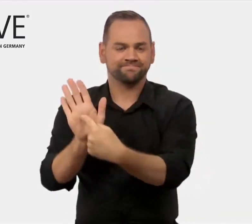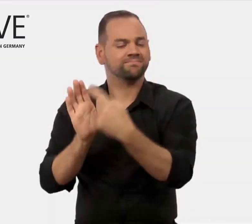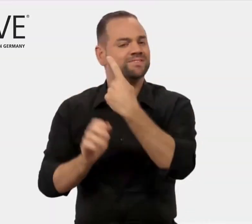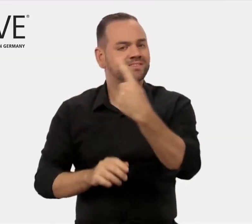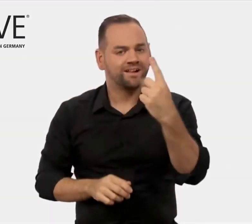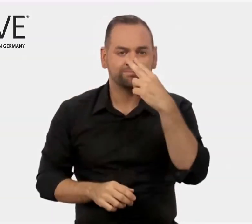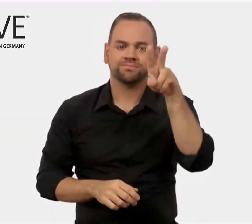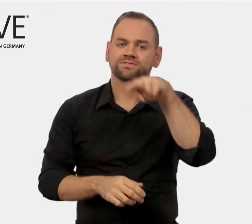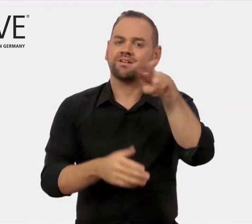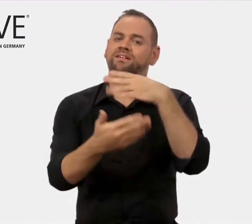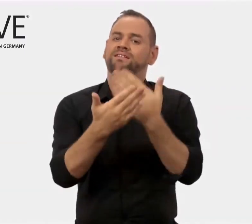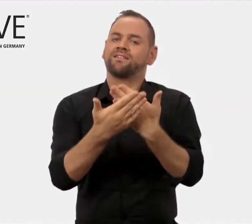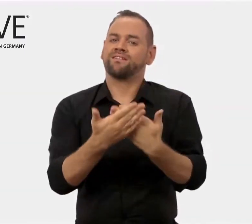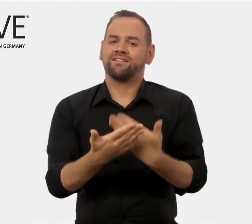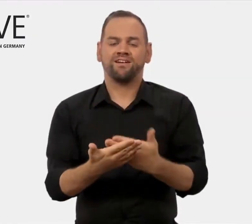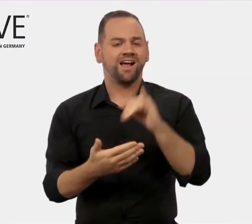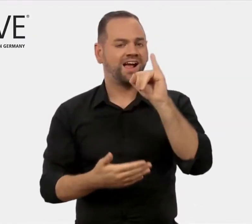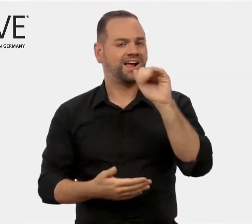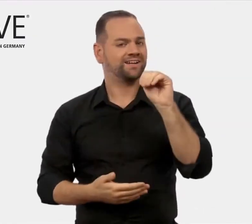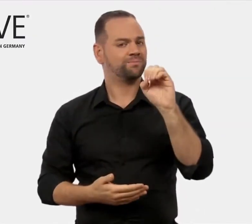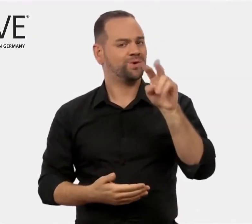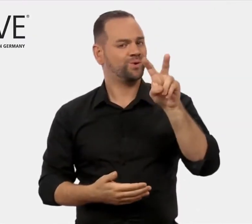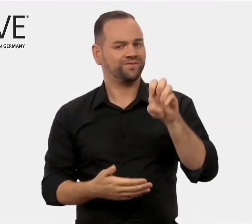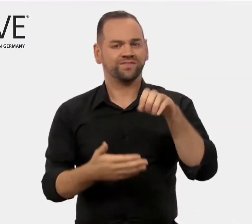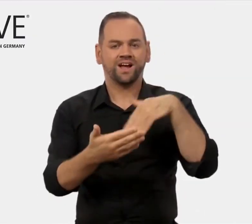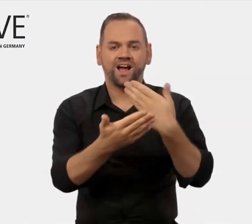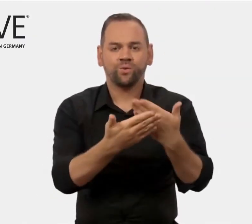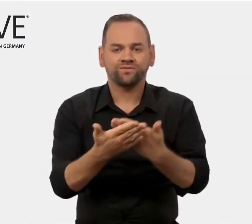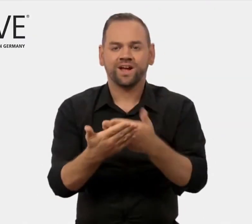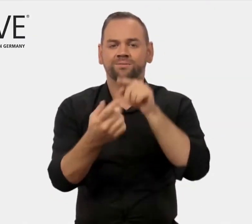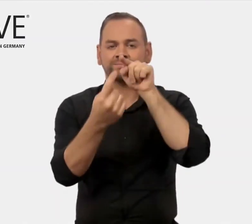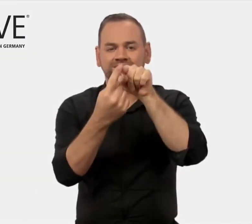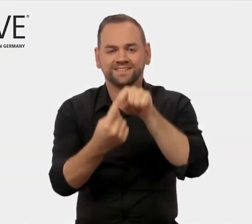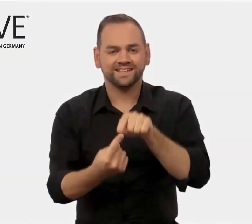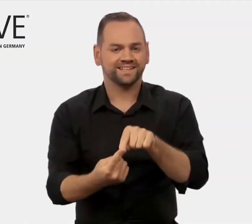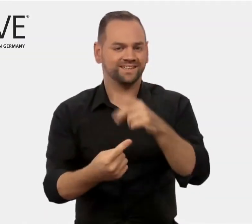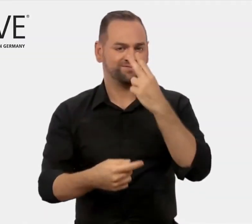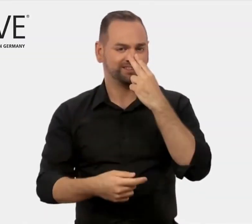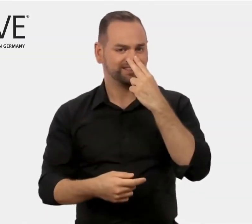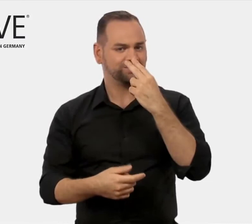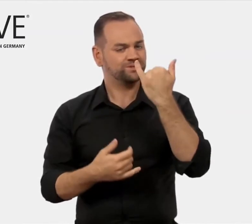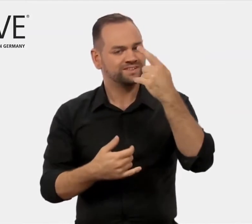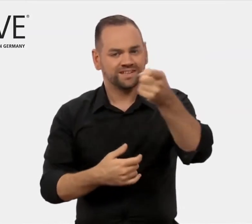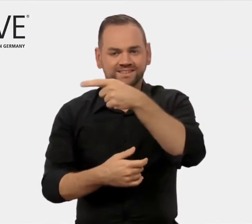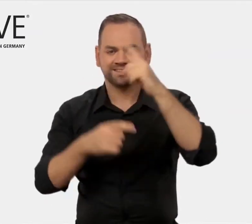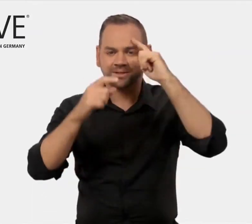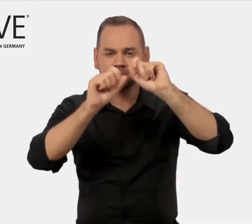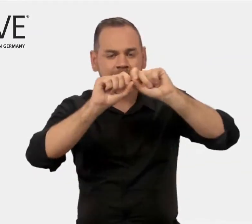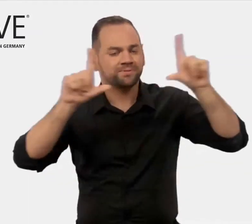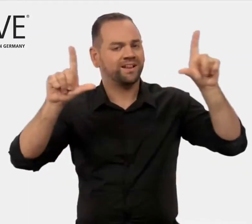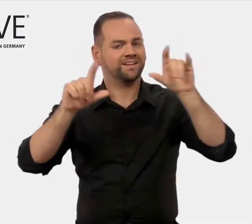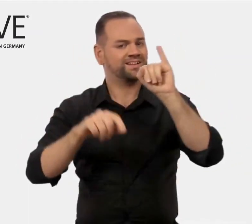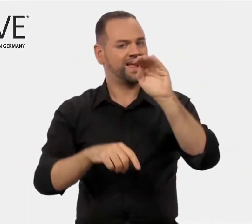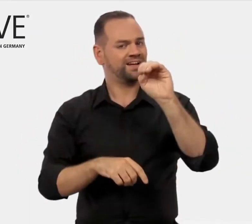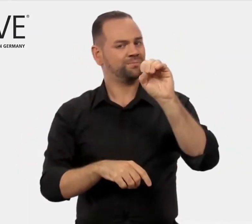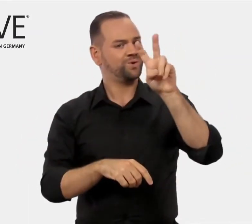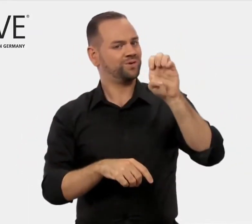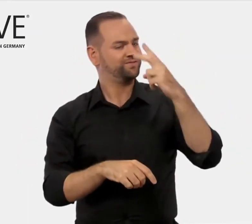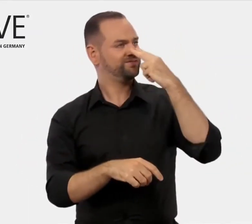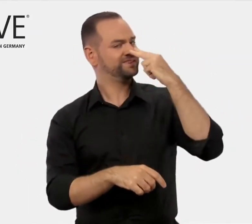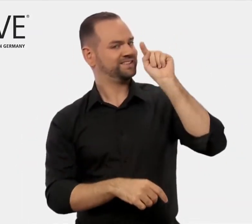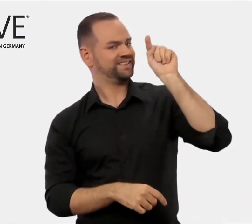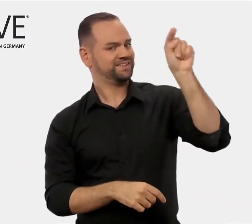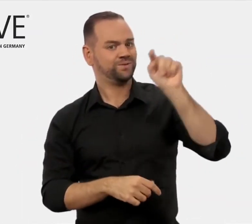einen Einblick in die Aufgaben und Ziele von iMOVE geben konnten.